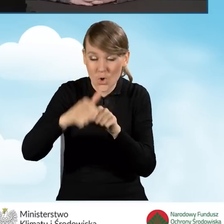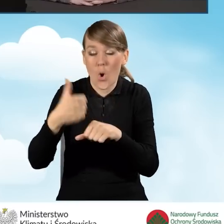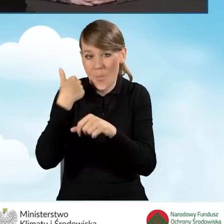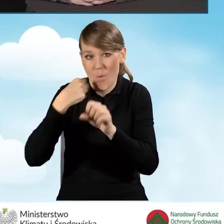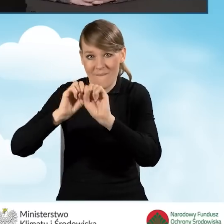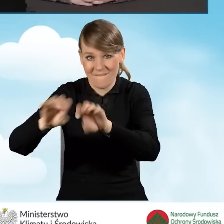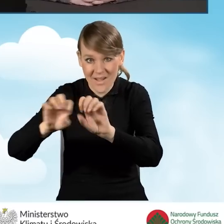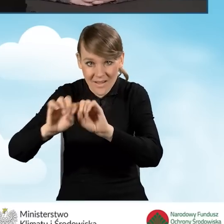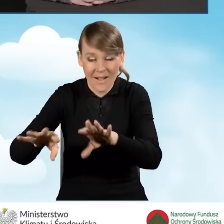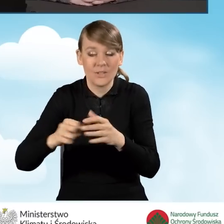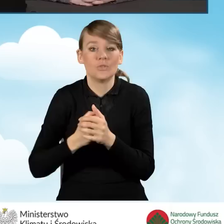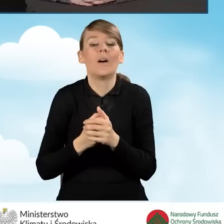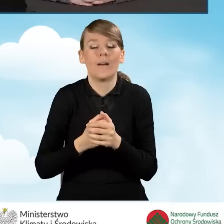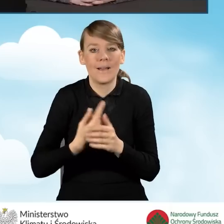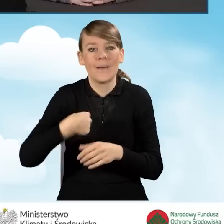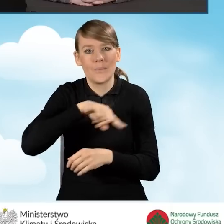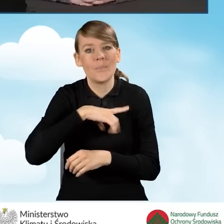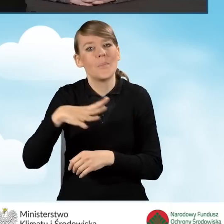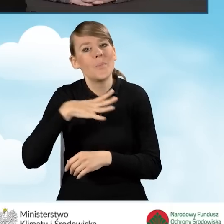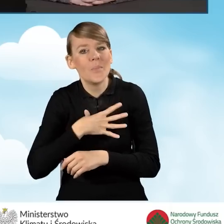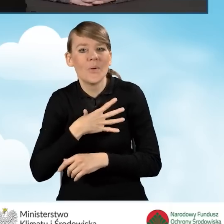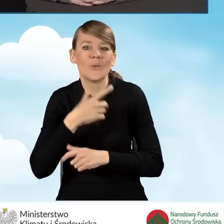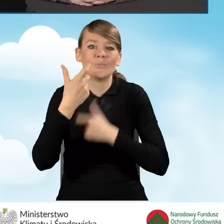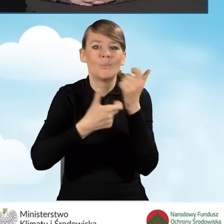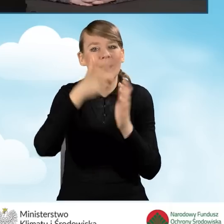przeprowadziliśmy ranking dla najbardziej aktywnych gmin.